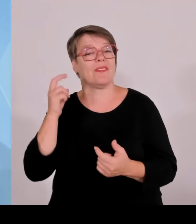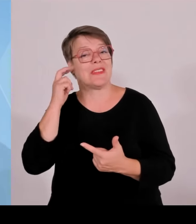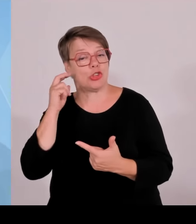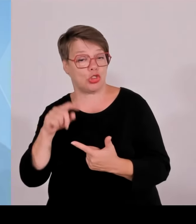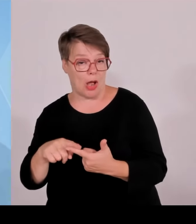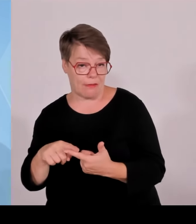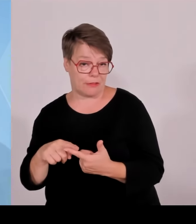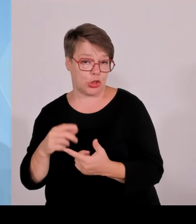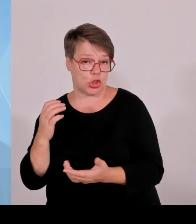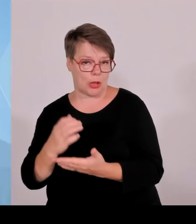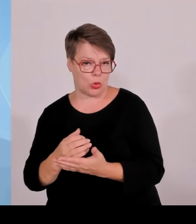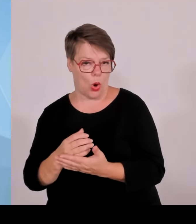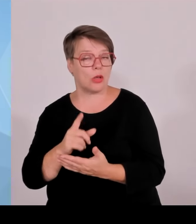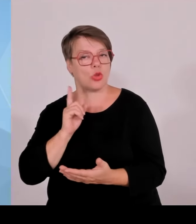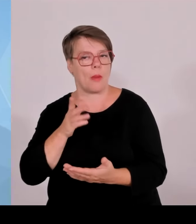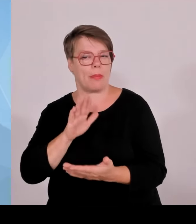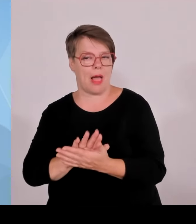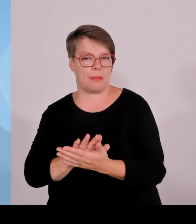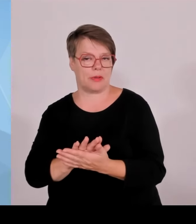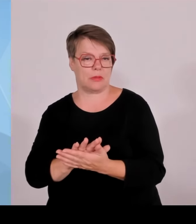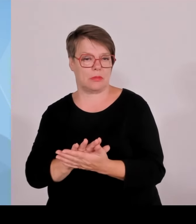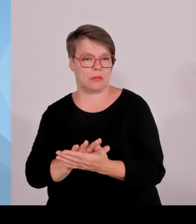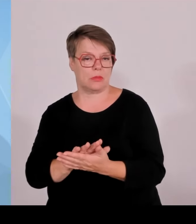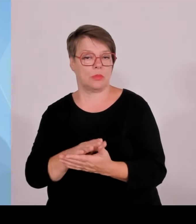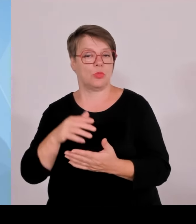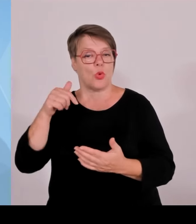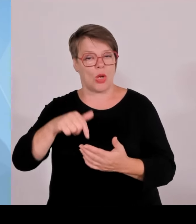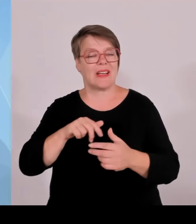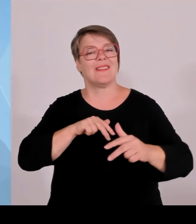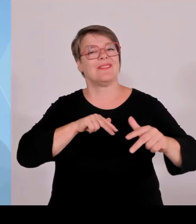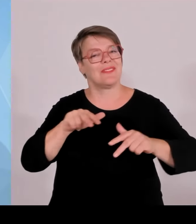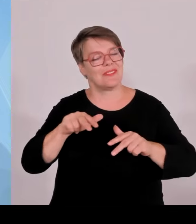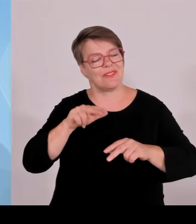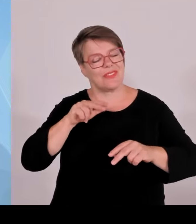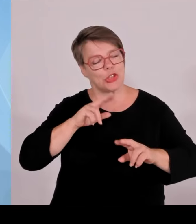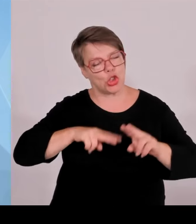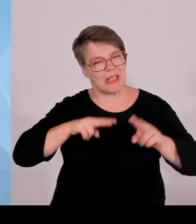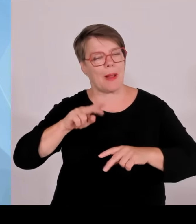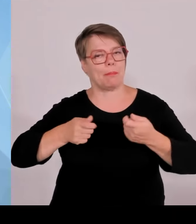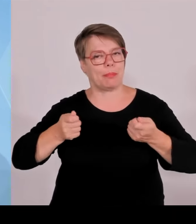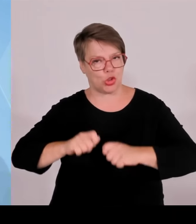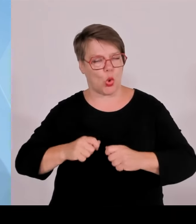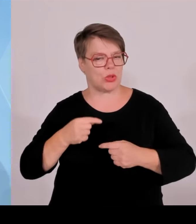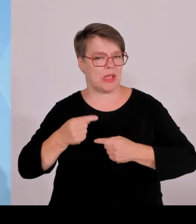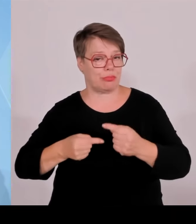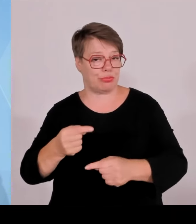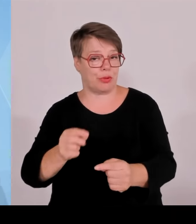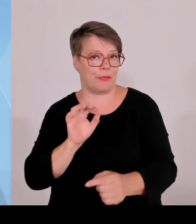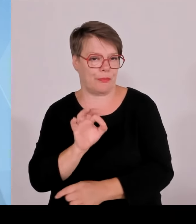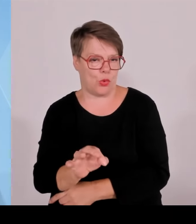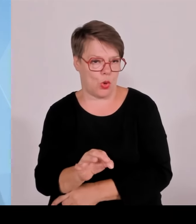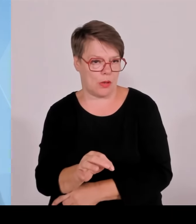mit dem Gesamtvolumen von 5,5 Milliarden € des Ministerpräsidenten. Und darum herum gruppieren sich viele